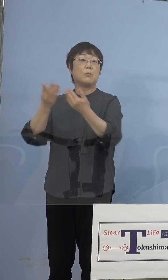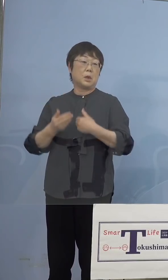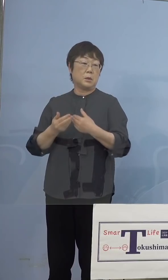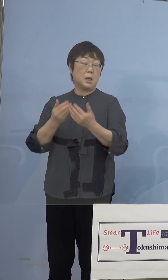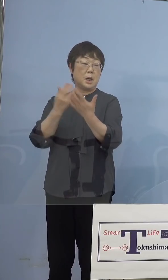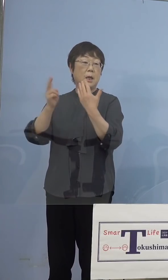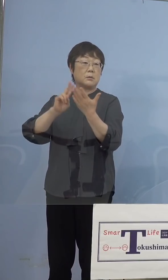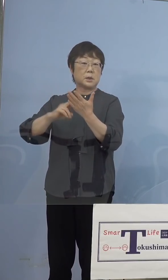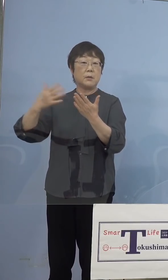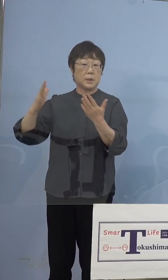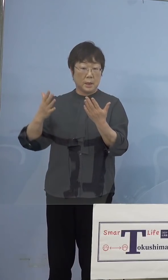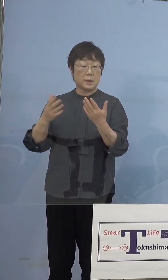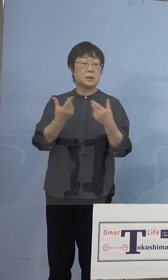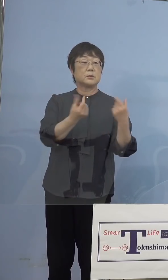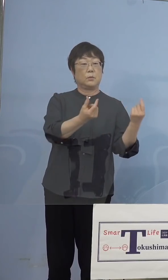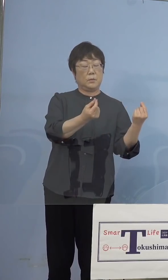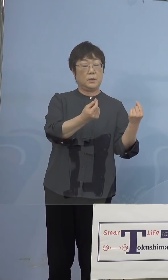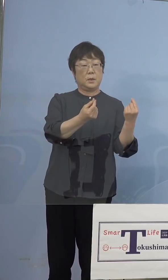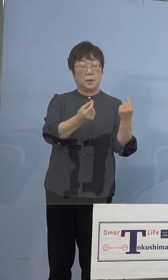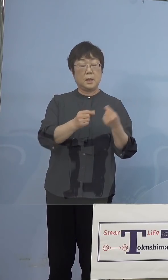（知事） はい、だから今の英国株の疑い事例と